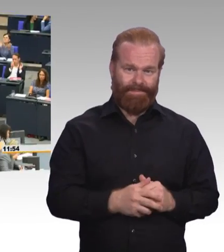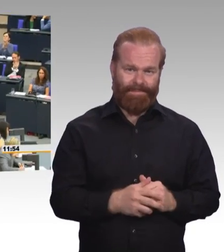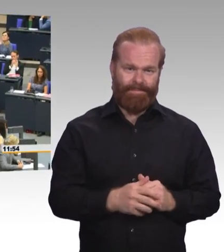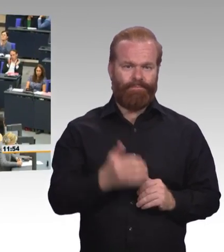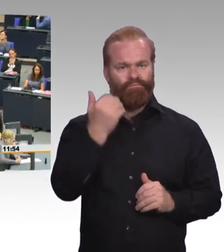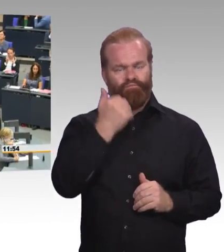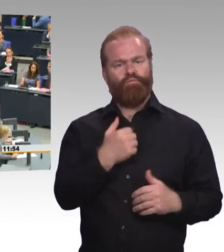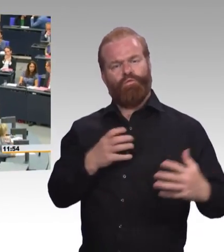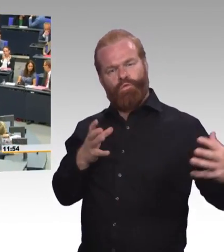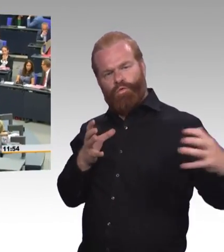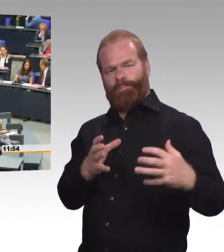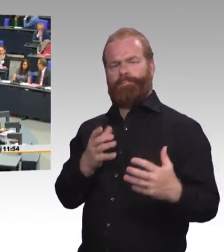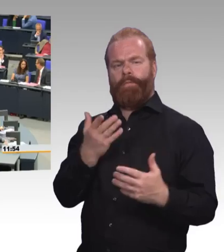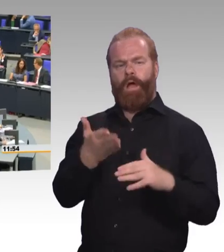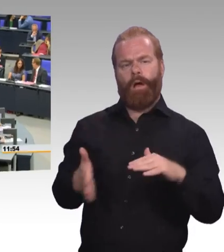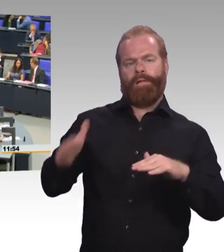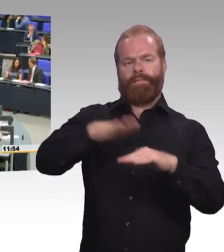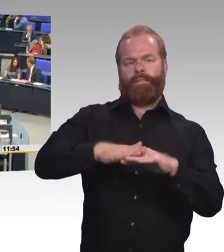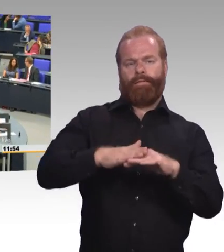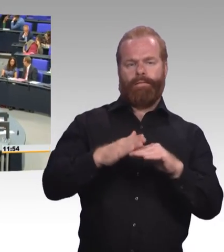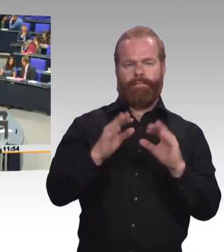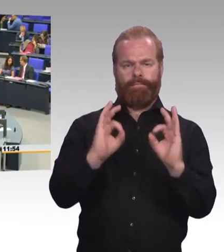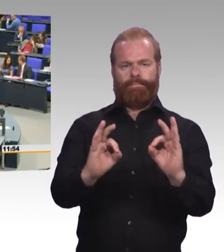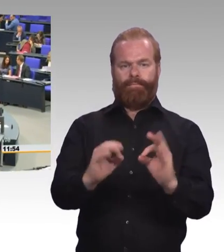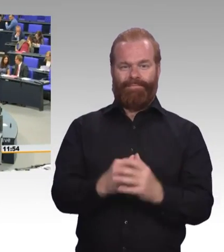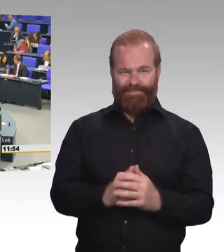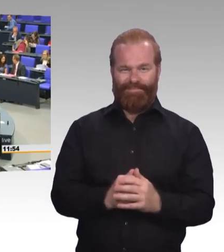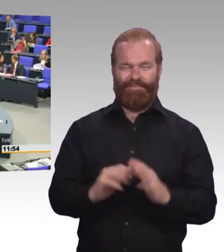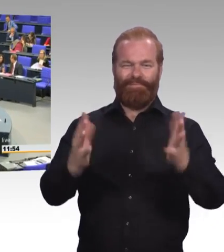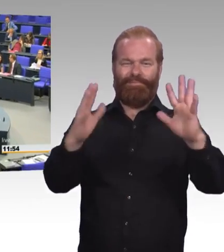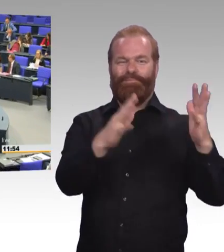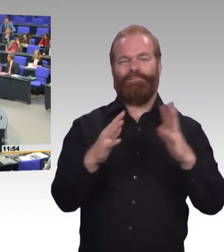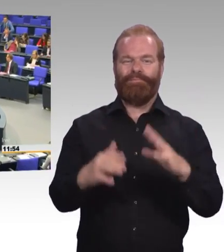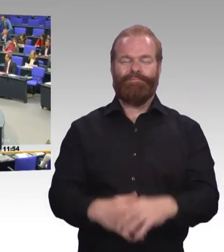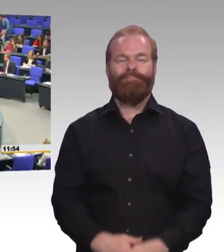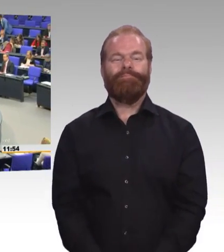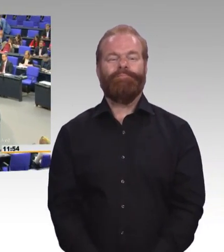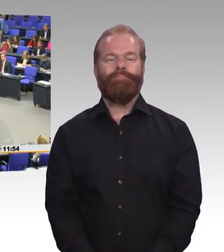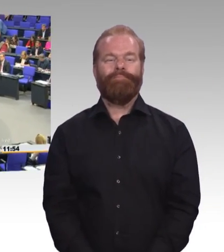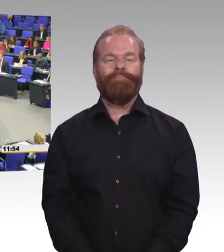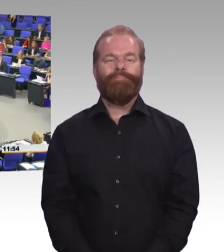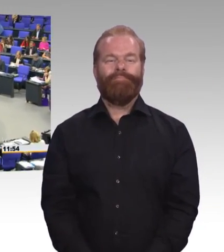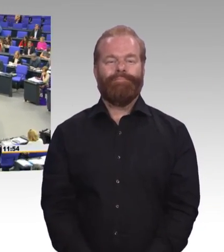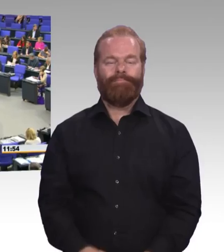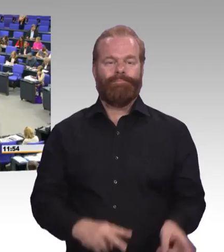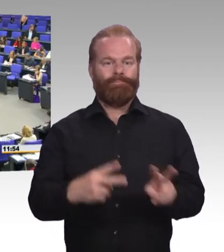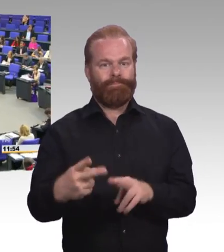(Beifall) (Rednerwechsel) Sehr geehrte Damen und Herren,